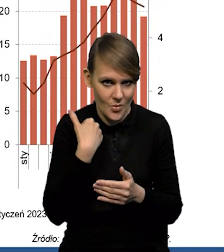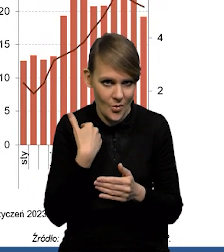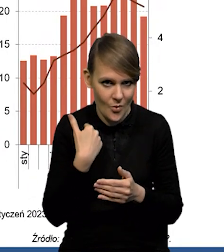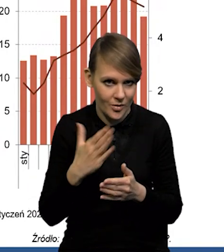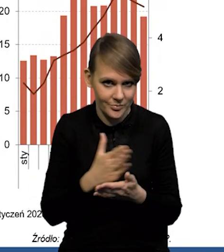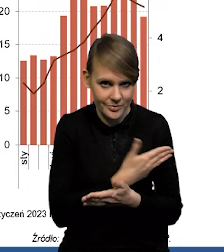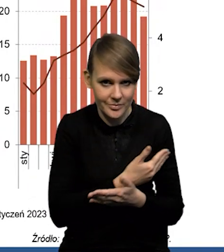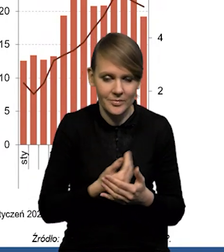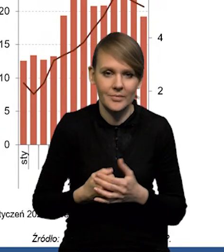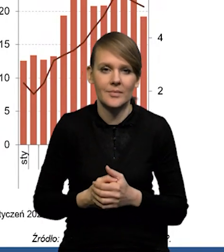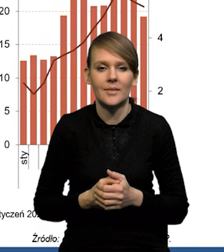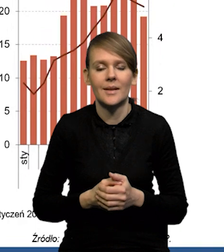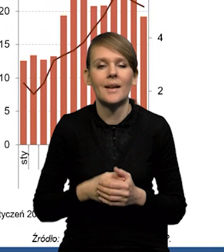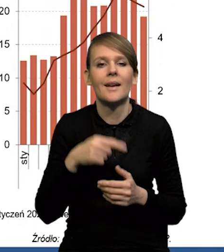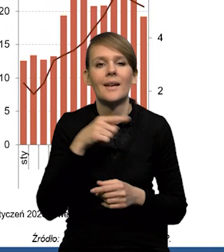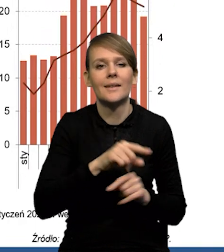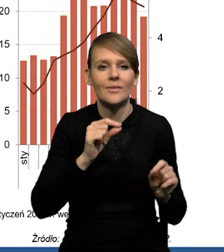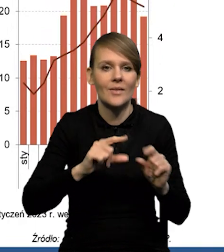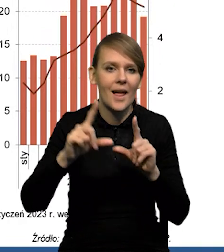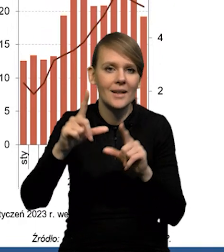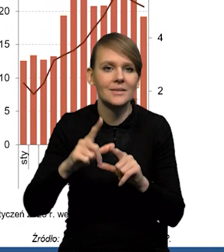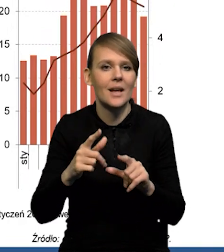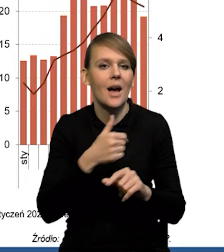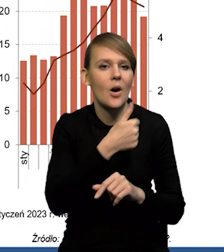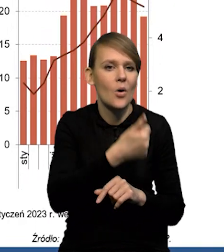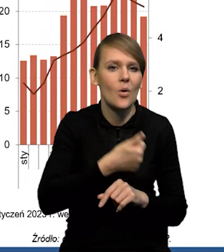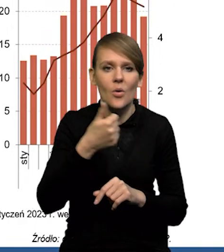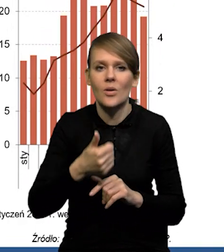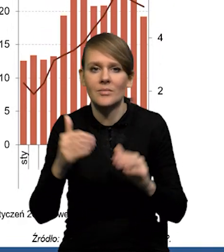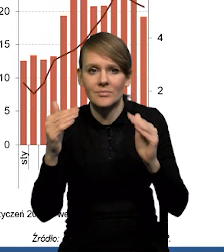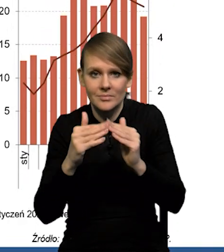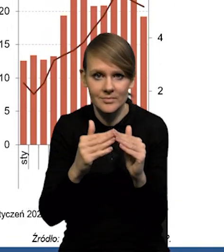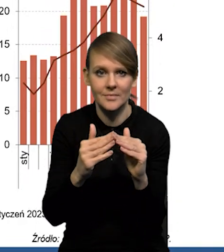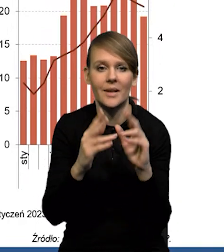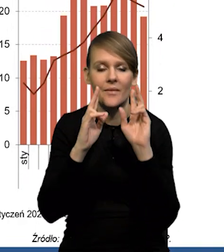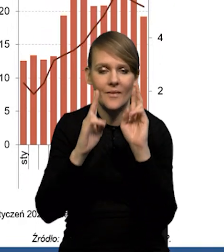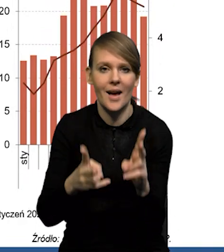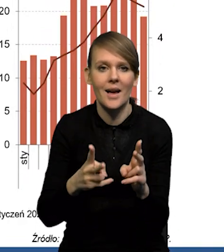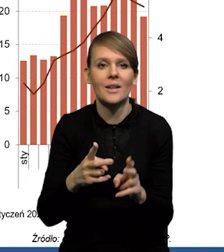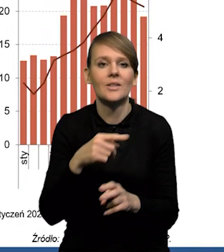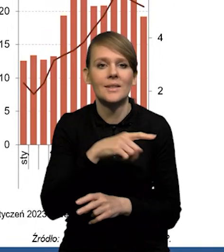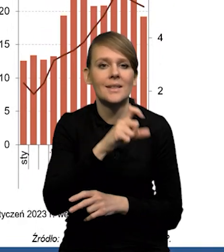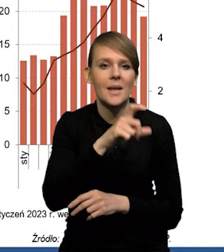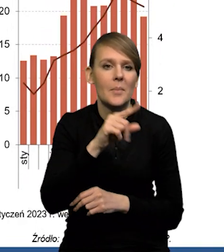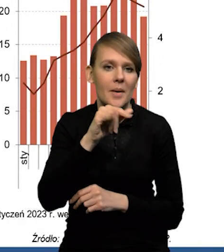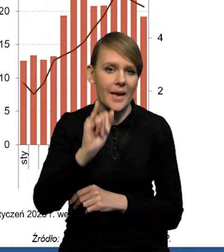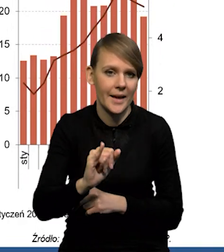Jeśli chodzi o inflację w ujęciu rok do roku, no to rzeczywiście jest tak, że ten poziom inflacji CPI